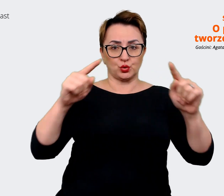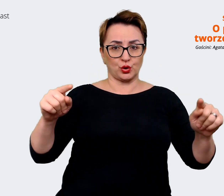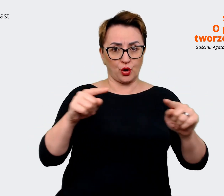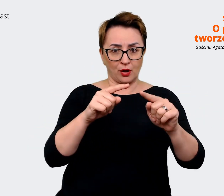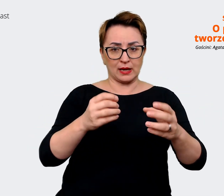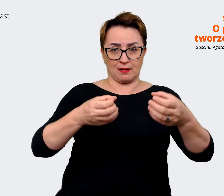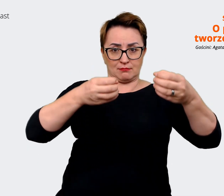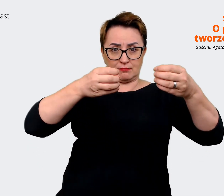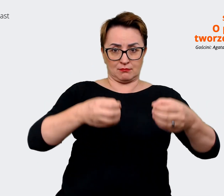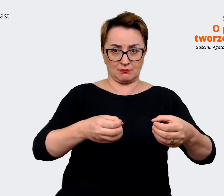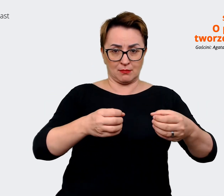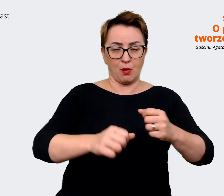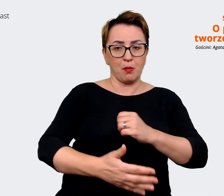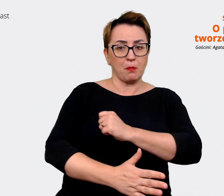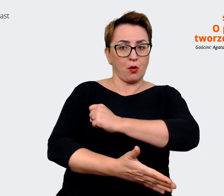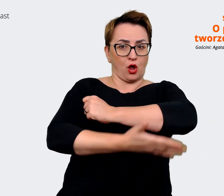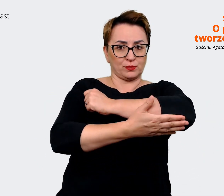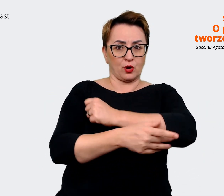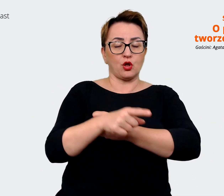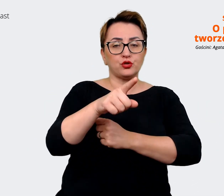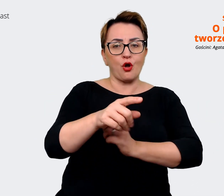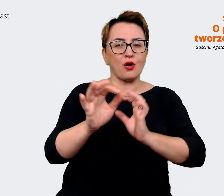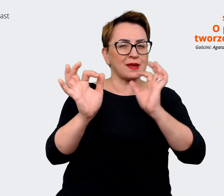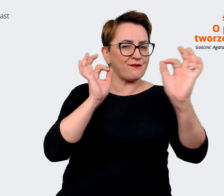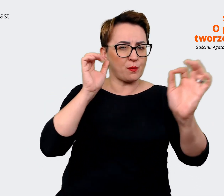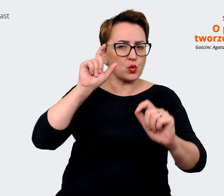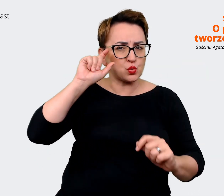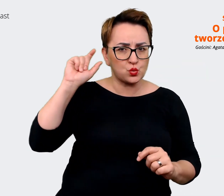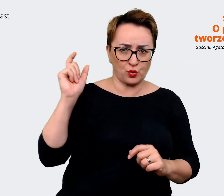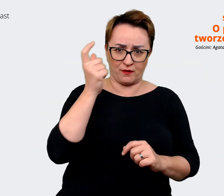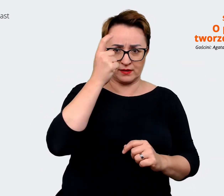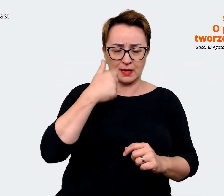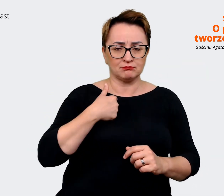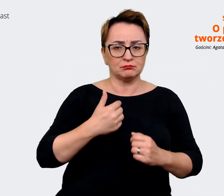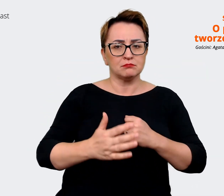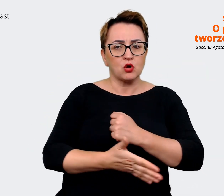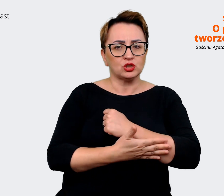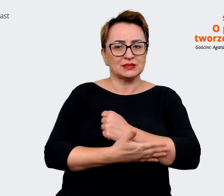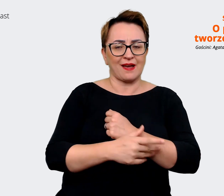na których opieramy te przekazy, które tworzymy. Czyli na przykład dla Allegro,